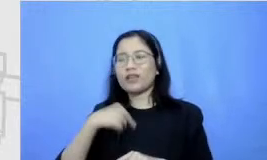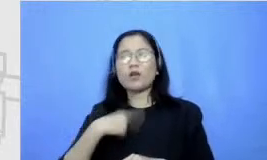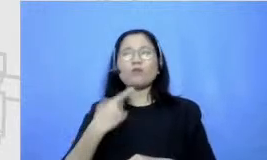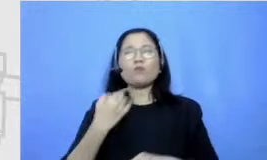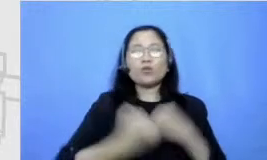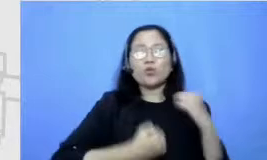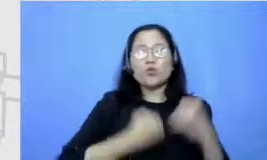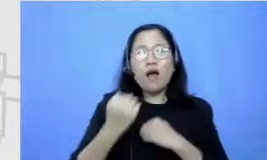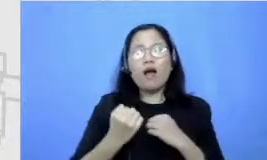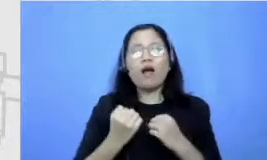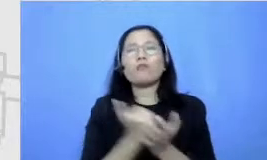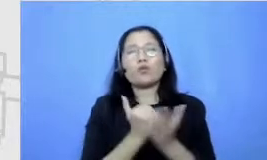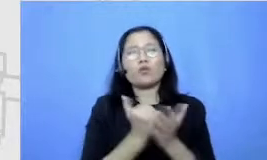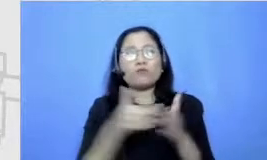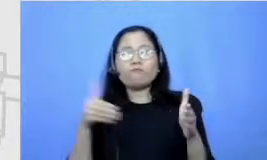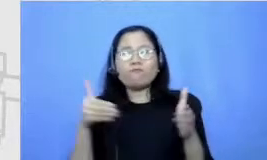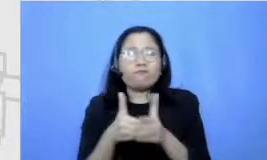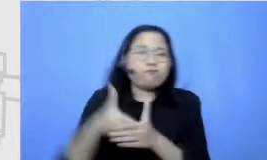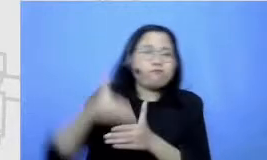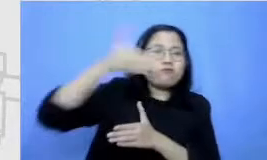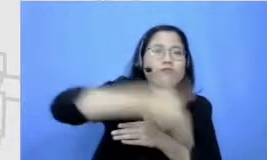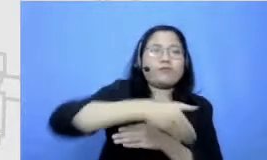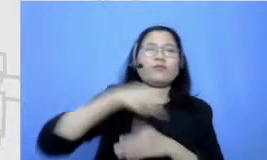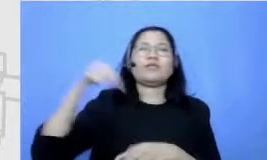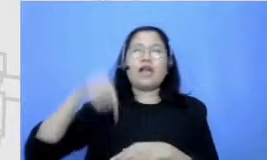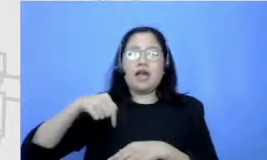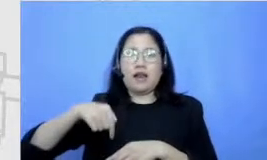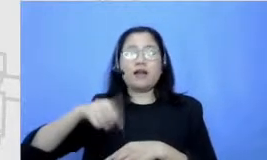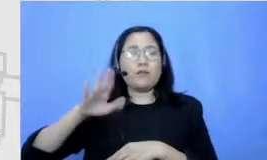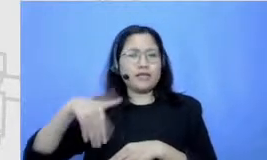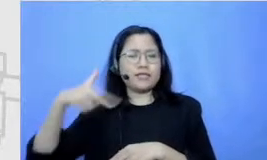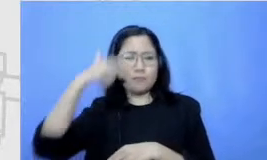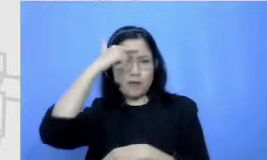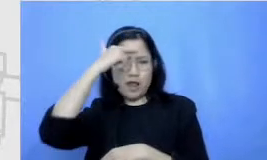Jadi sampai sekarangpun aku masih belajar sampai sekarangpun aku masih berusaha mengatasi apa yang